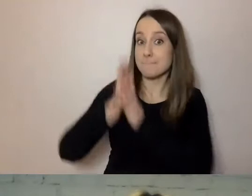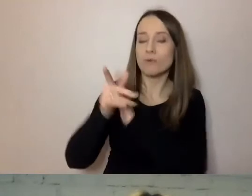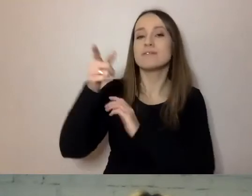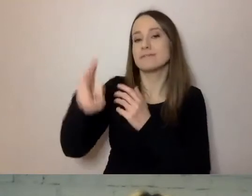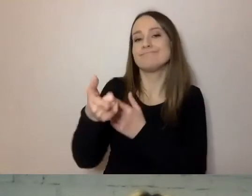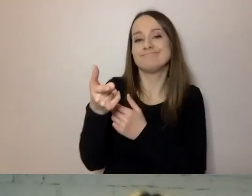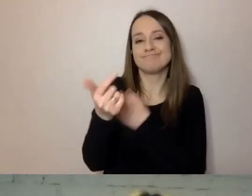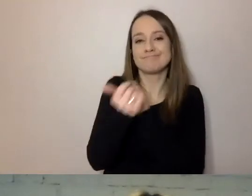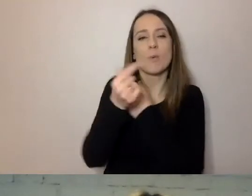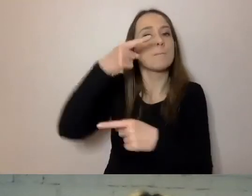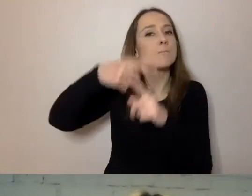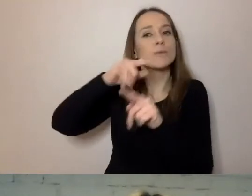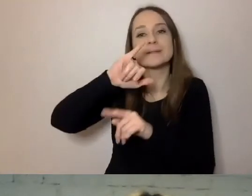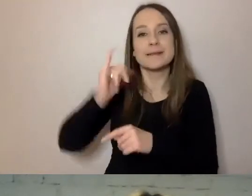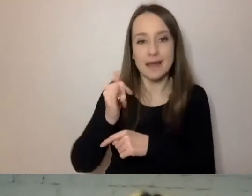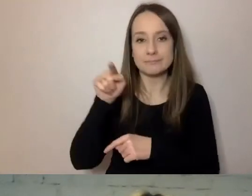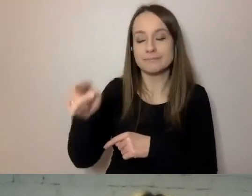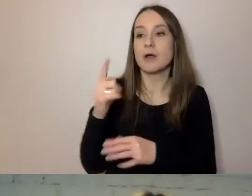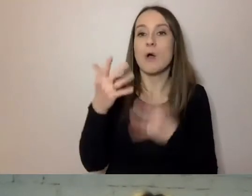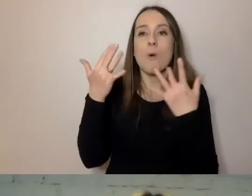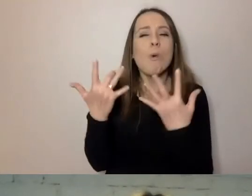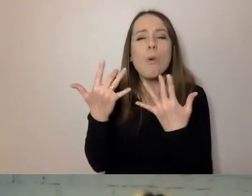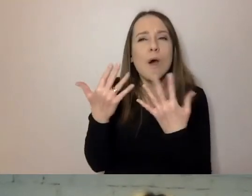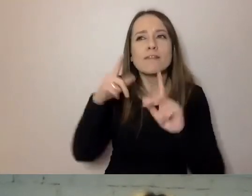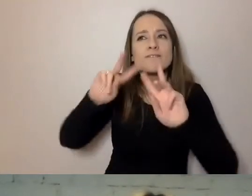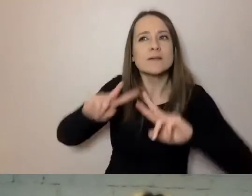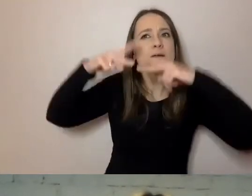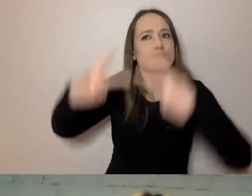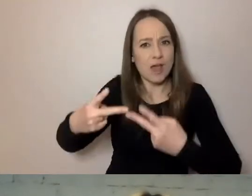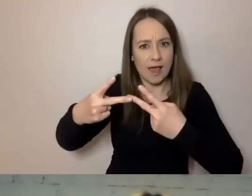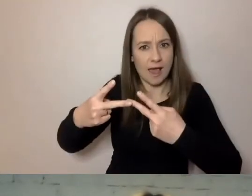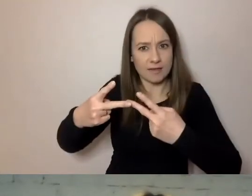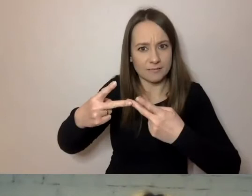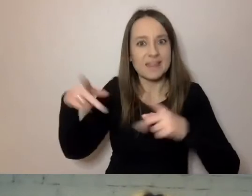że jest łatwiejszy do przekazania przez technologie wspomagające.